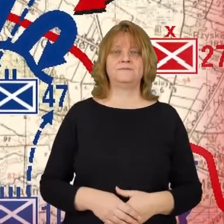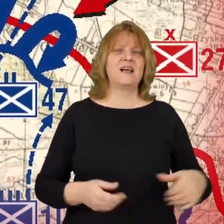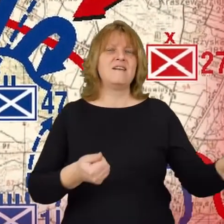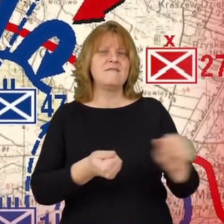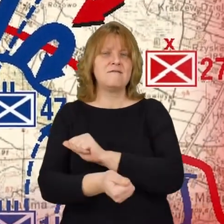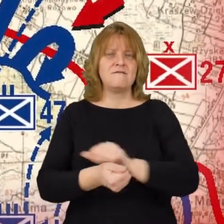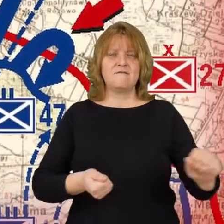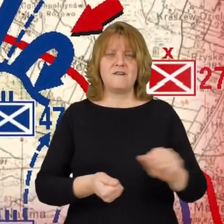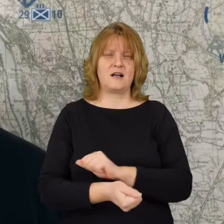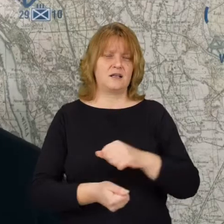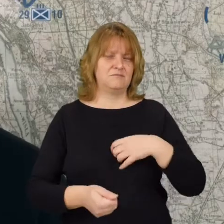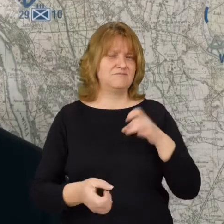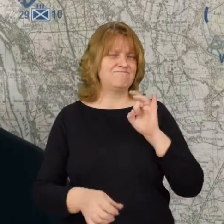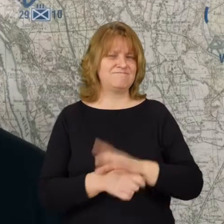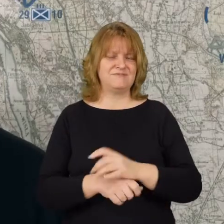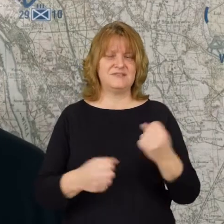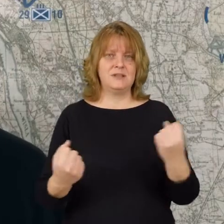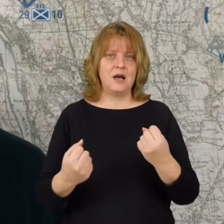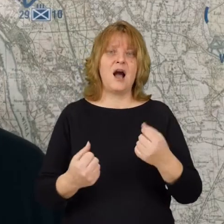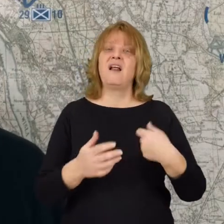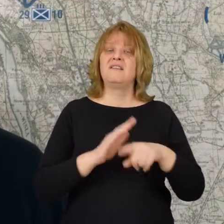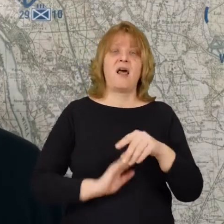Walki były krwawe, ale niestety dla strony polskiej niepomyślne.